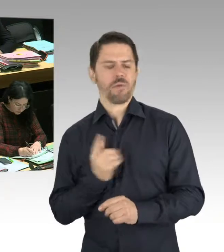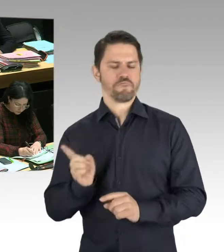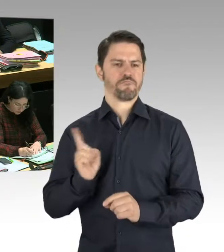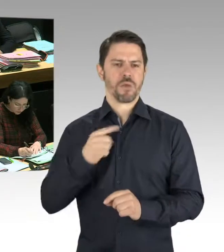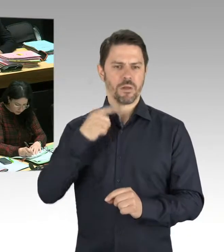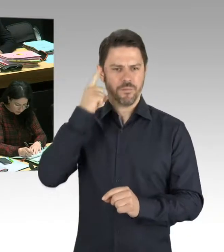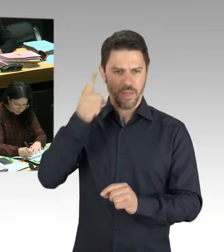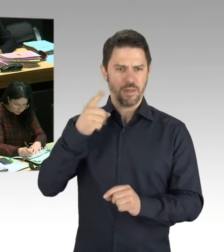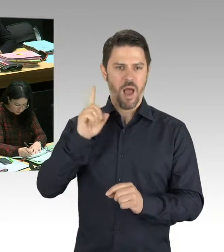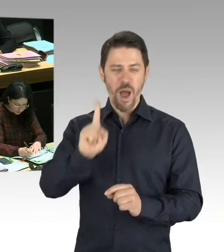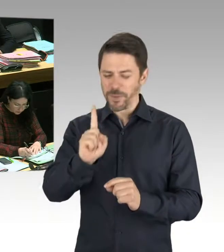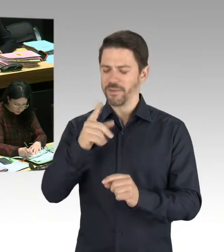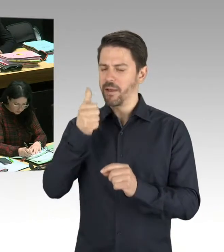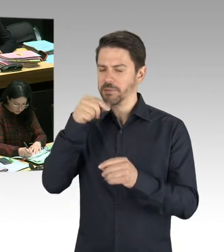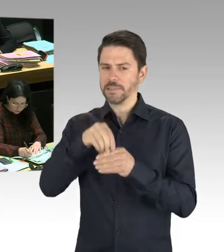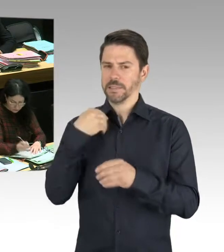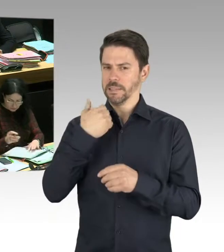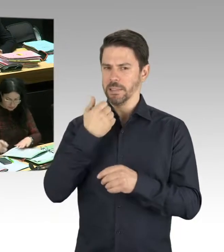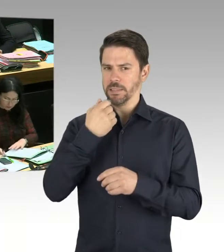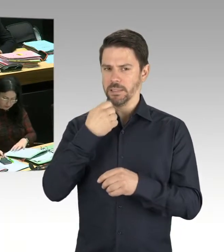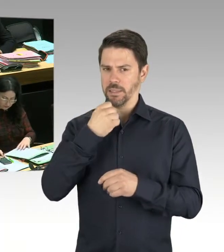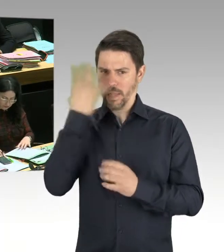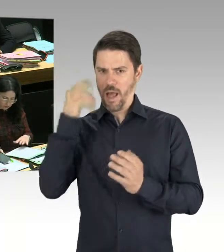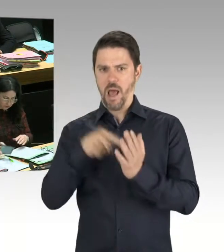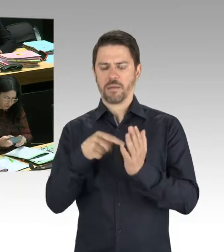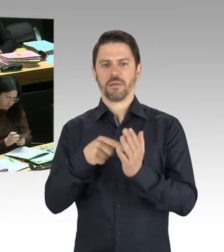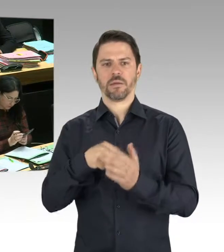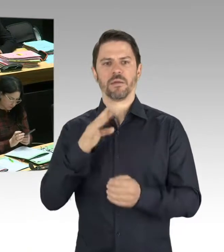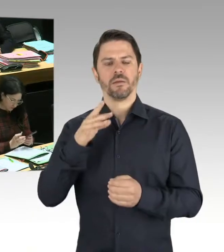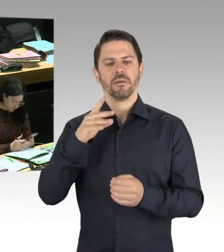Aus diesem Grund haben wir das gemeinsame